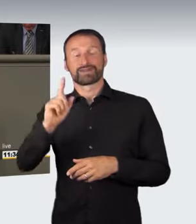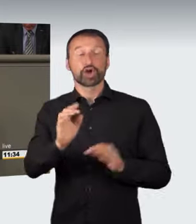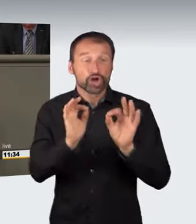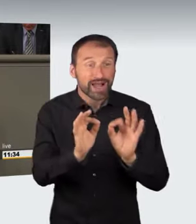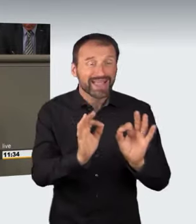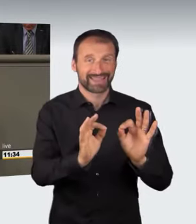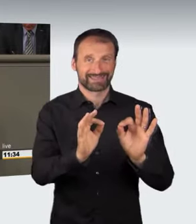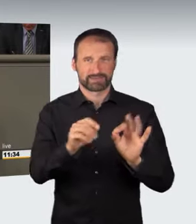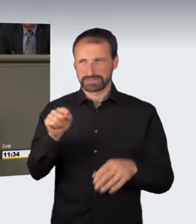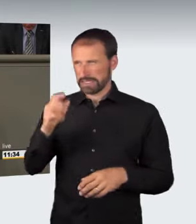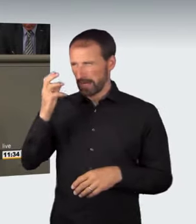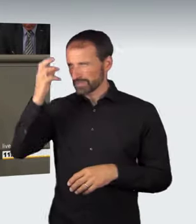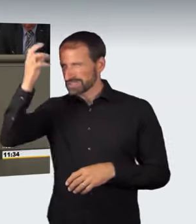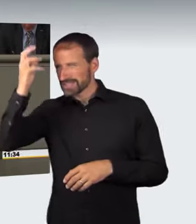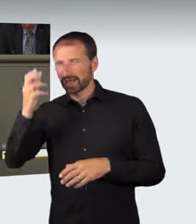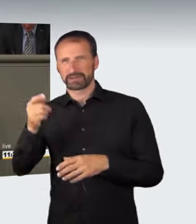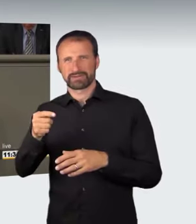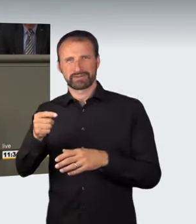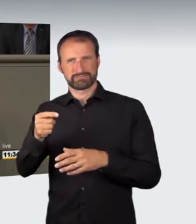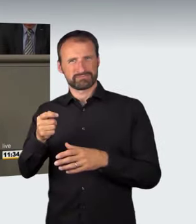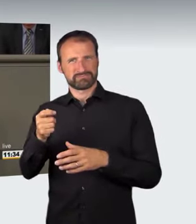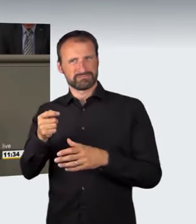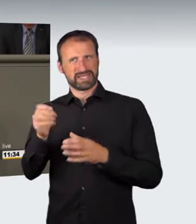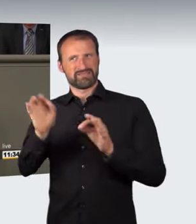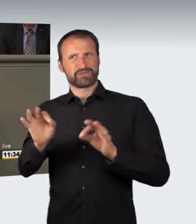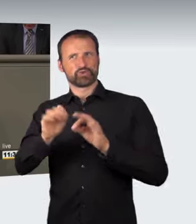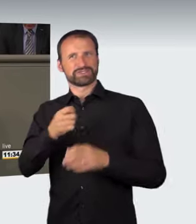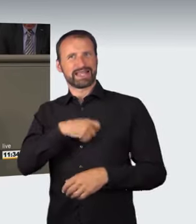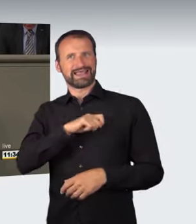ist äußerst bedenklich. Dadurch wird die Strafbarkeit